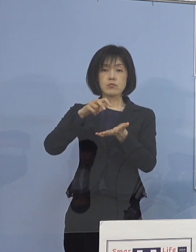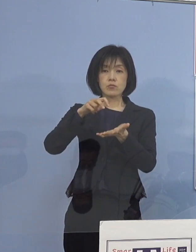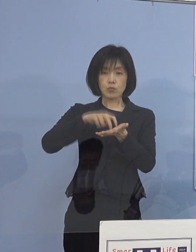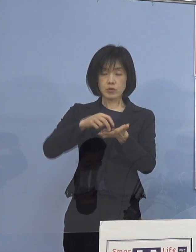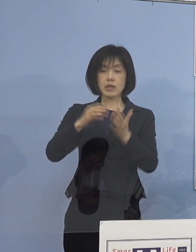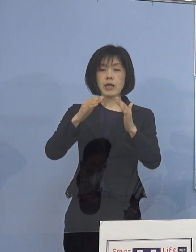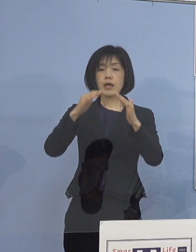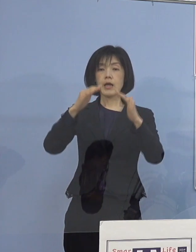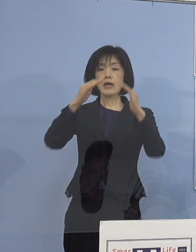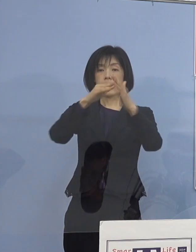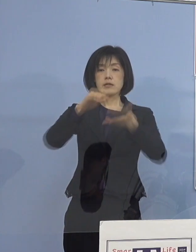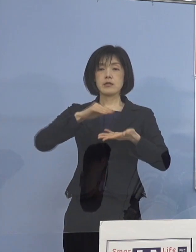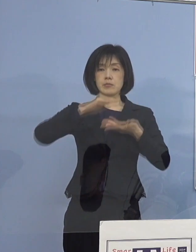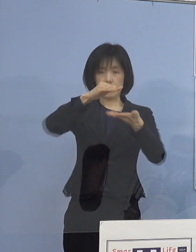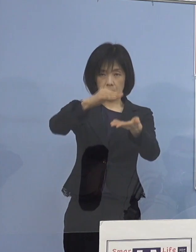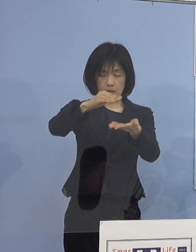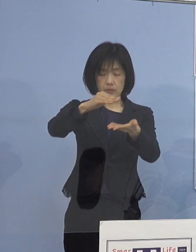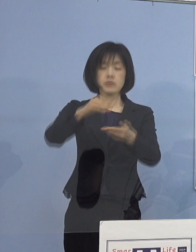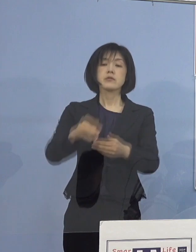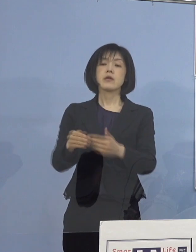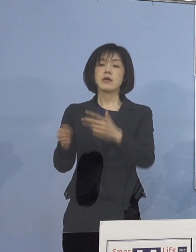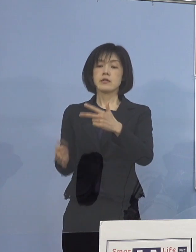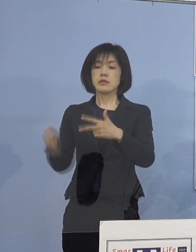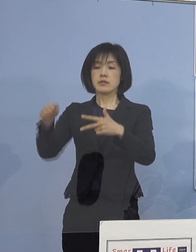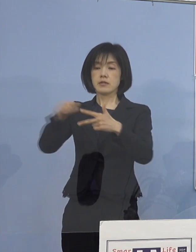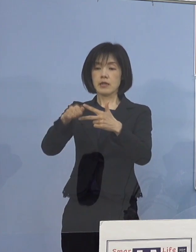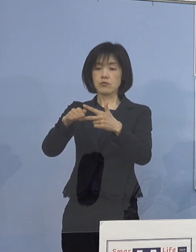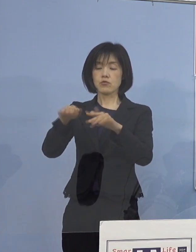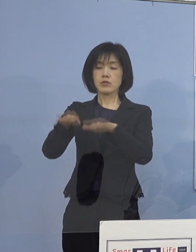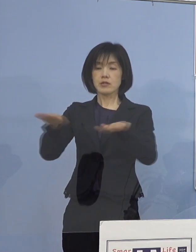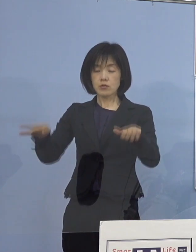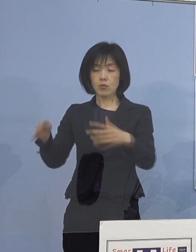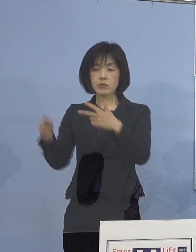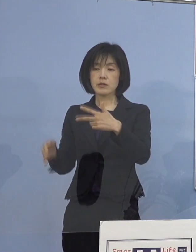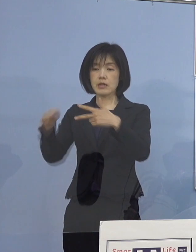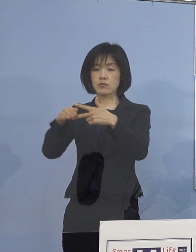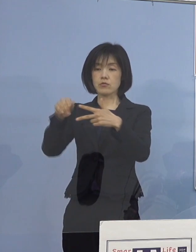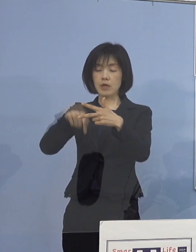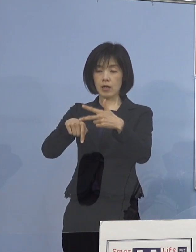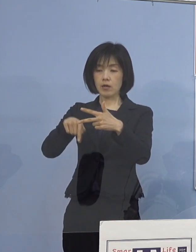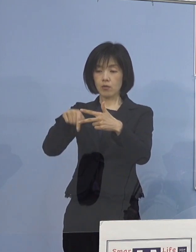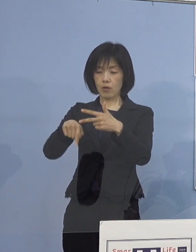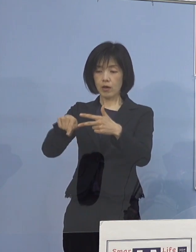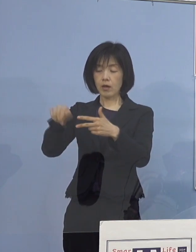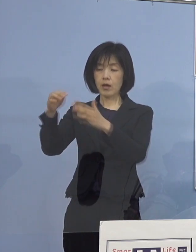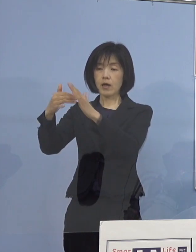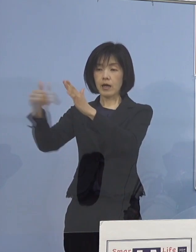その次に児童等利用施設を使われている そこのご家庭へ直接施設から